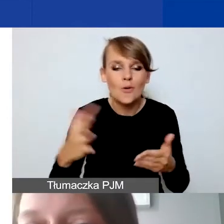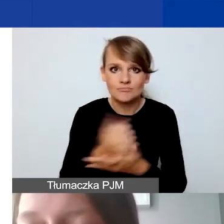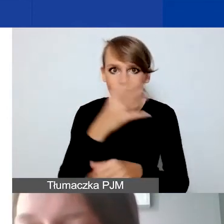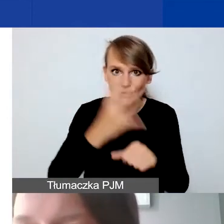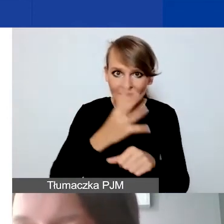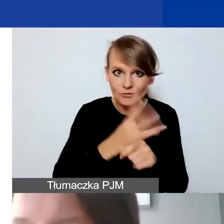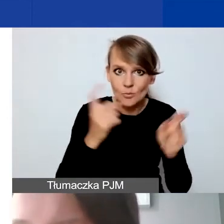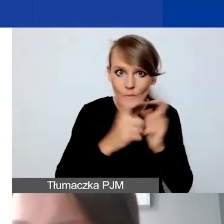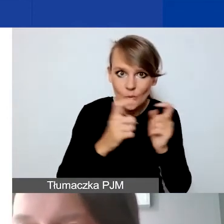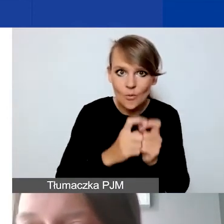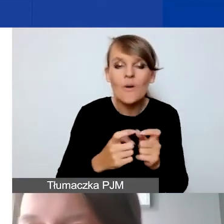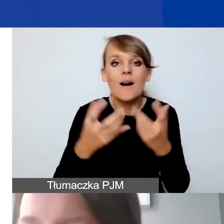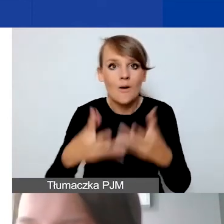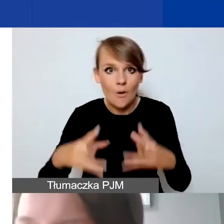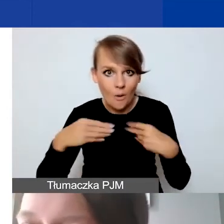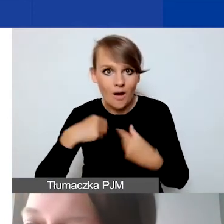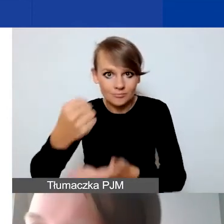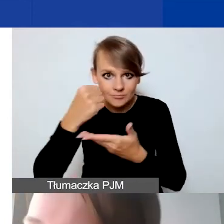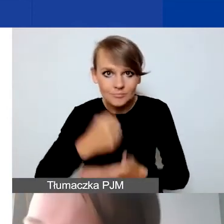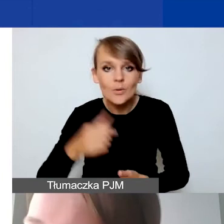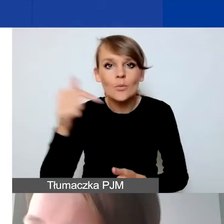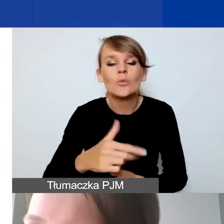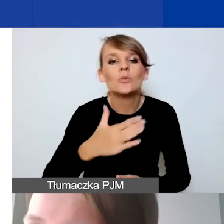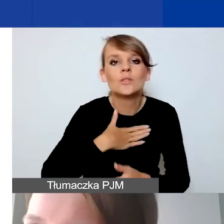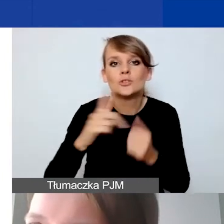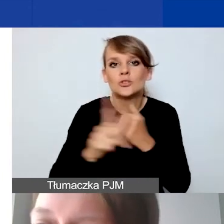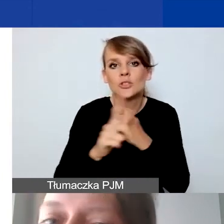Żeby uzyskać dofinansowanie, trzeba uzyskać 75% możliwych punktów,